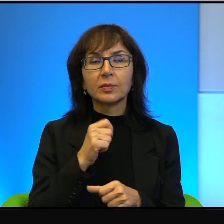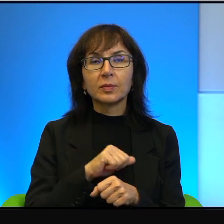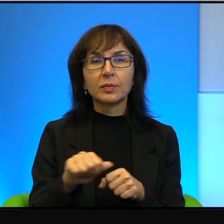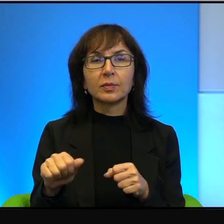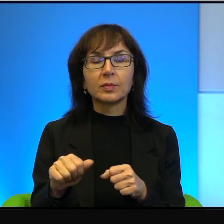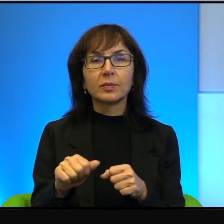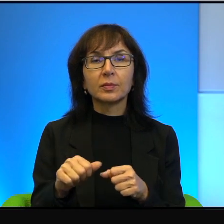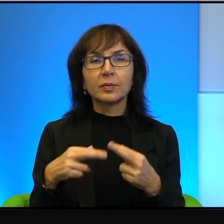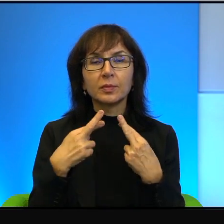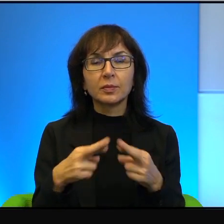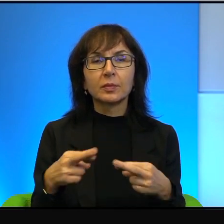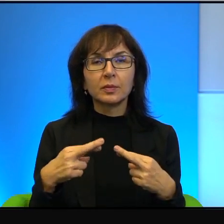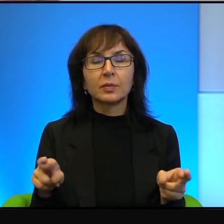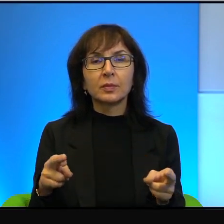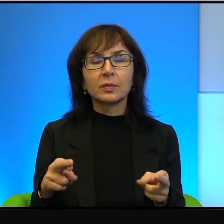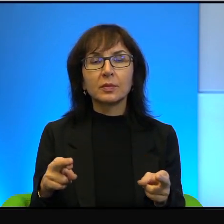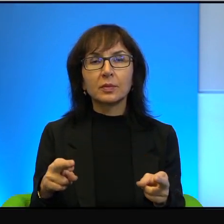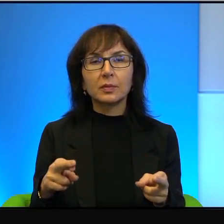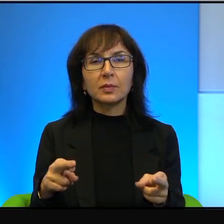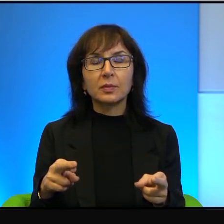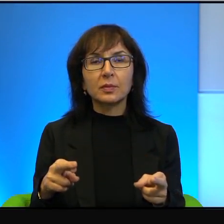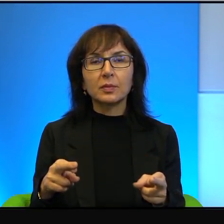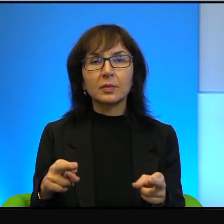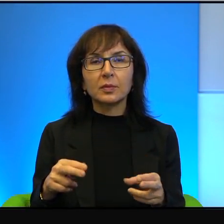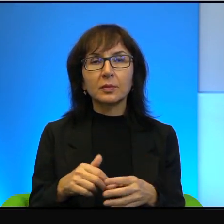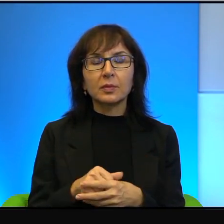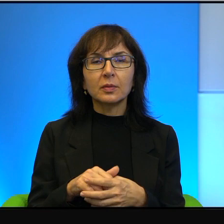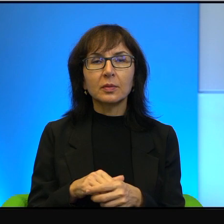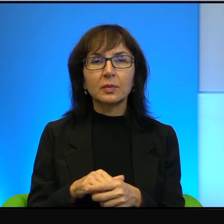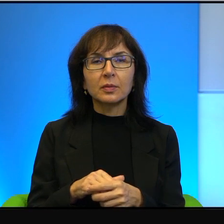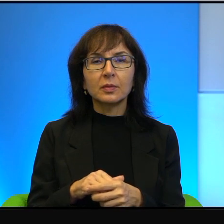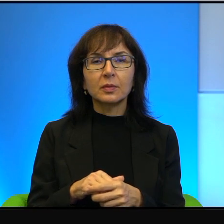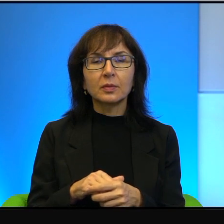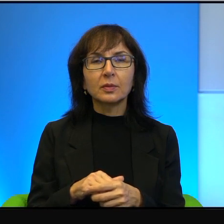zupełnie różny, a jeżeli się dwóch dżentelmenów, którzy się mają